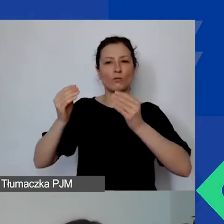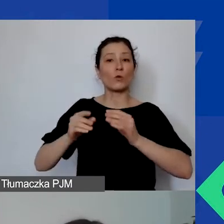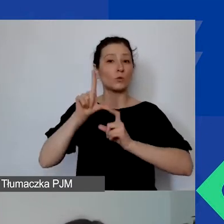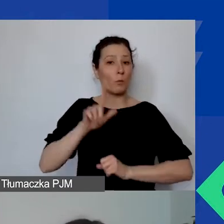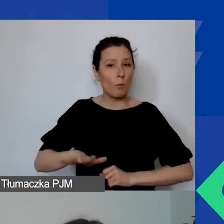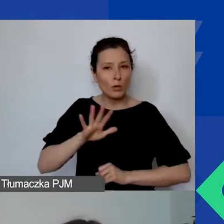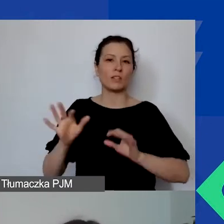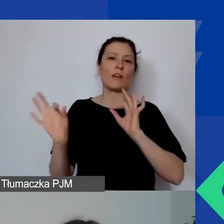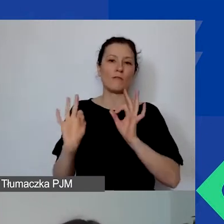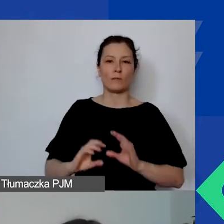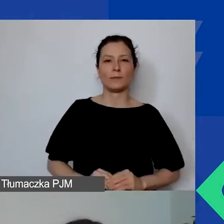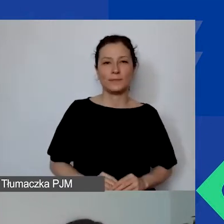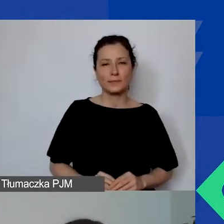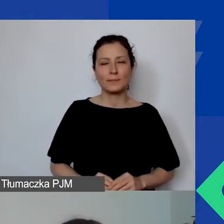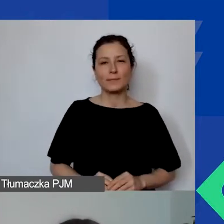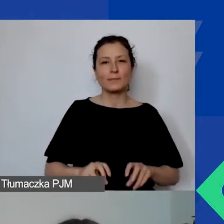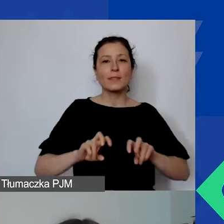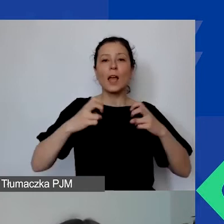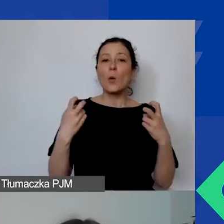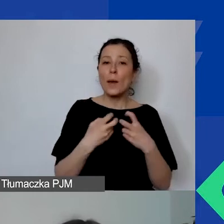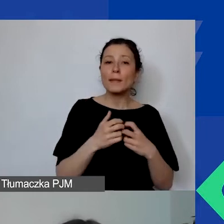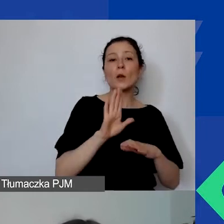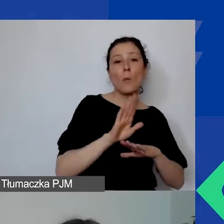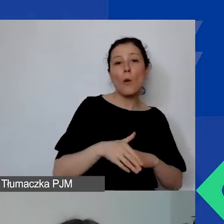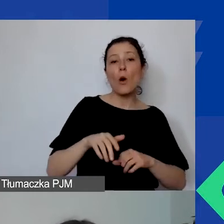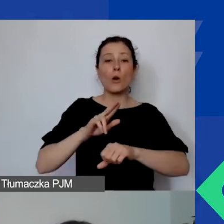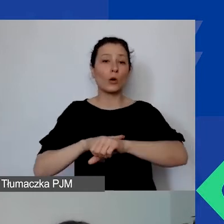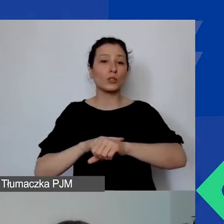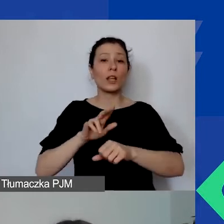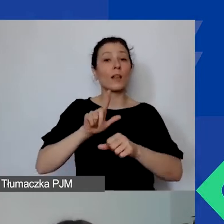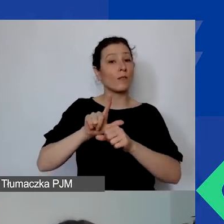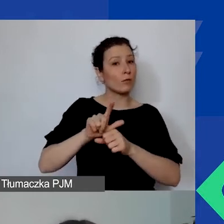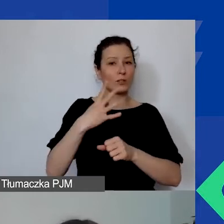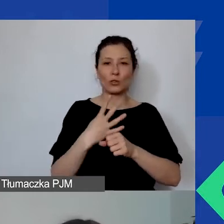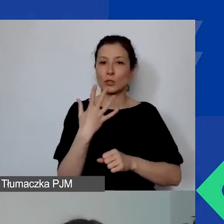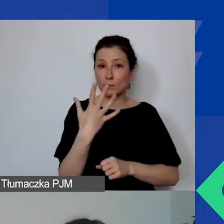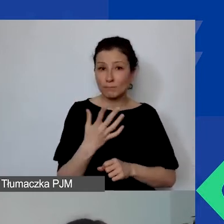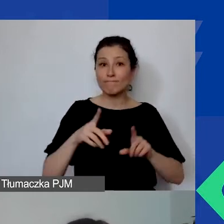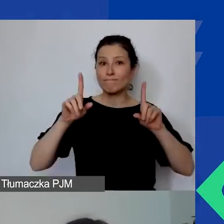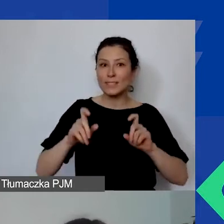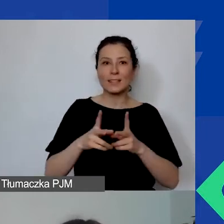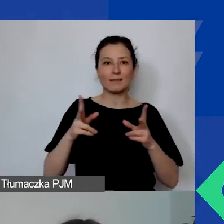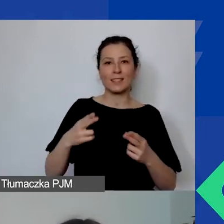Po webinarium, o godzinie 12.45 rozpocznie się sesja pytań i odpowiedzi,